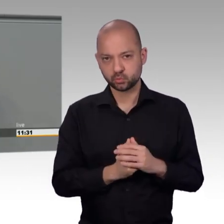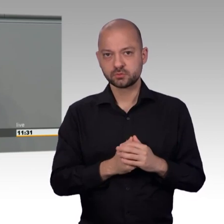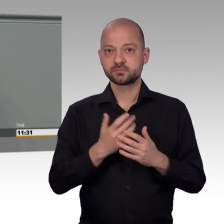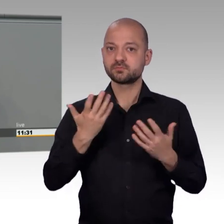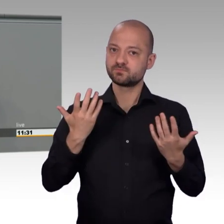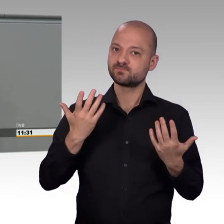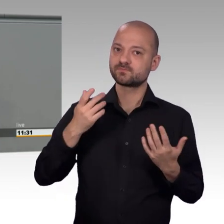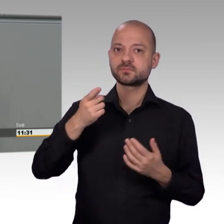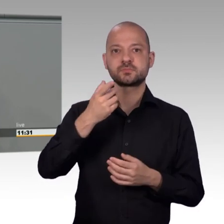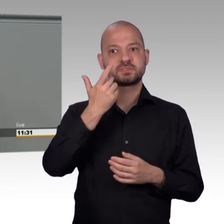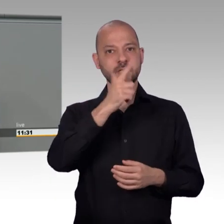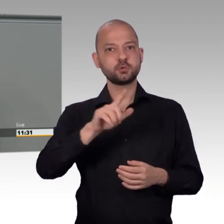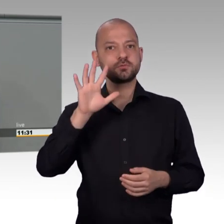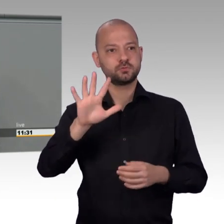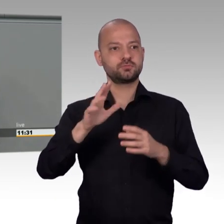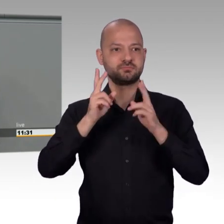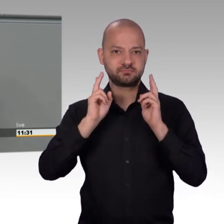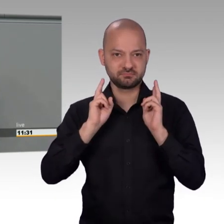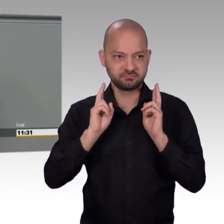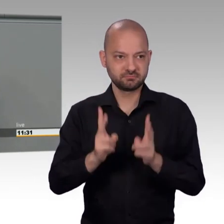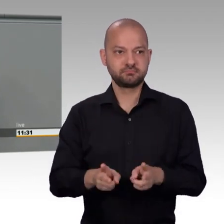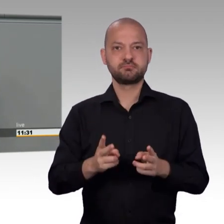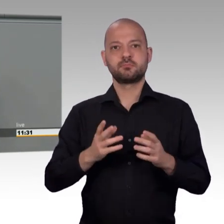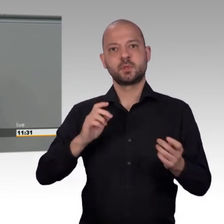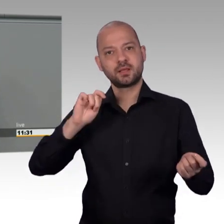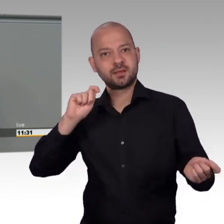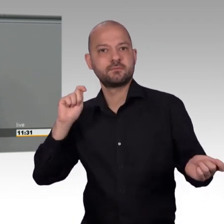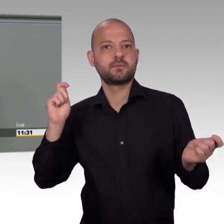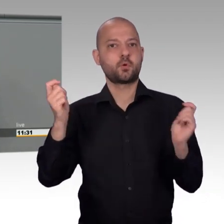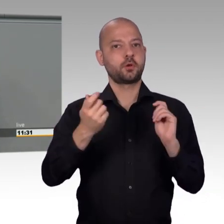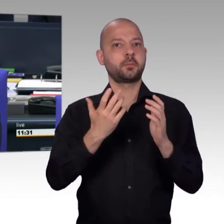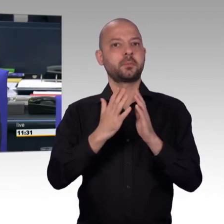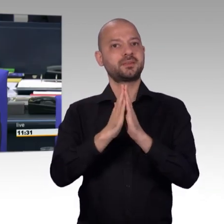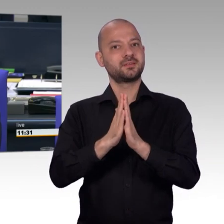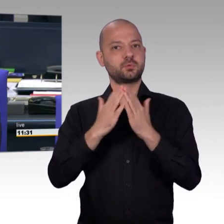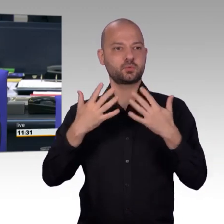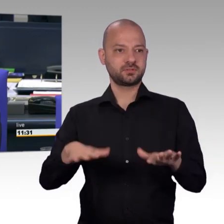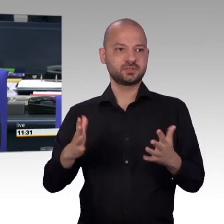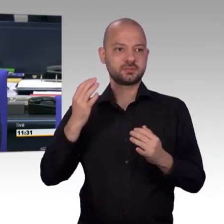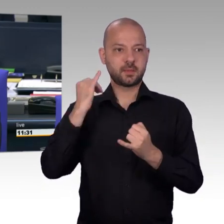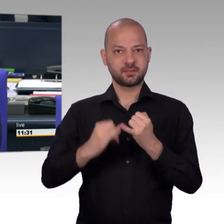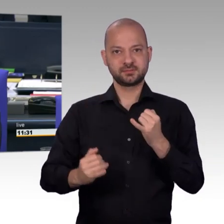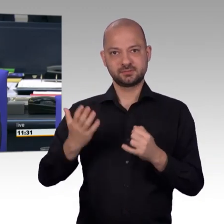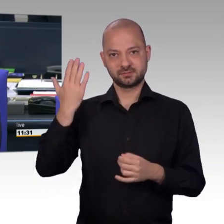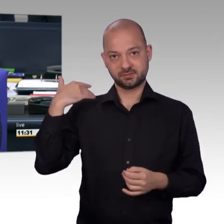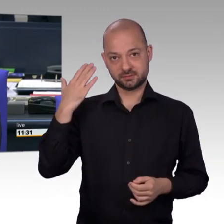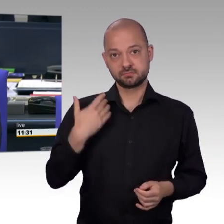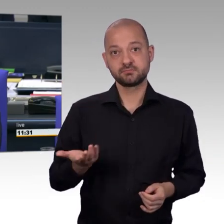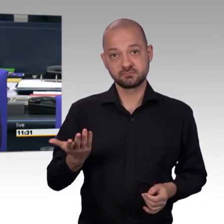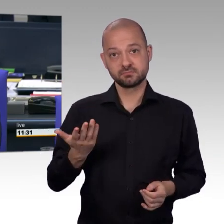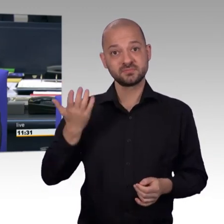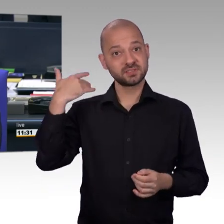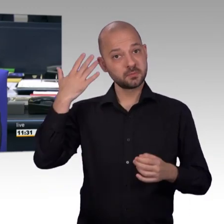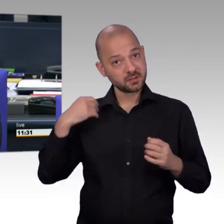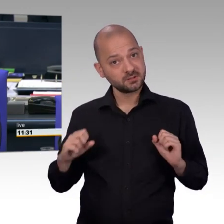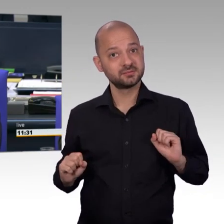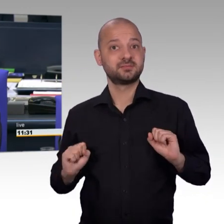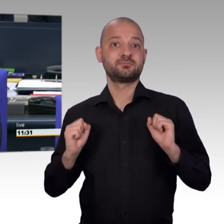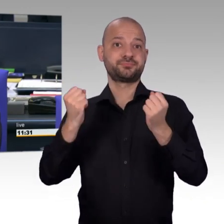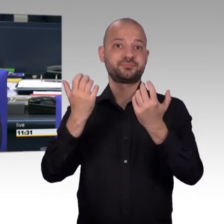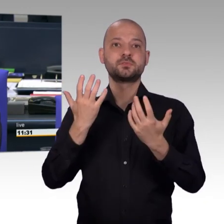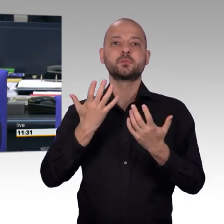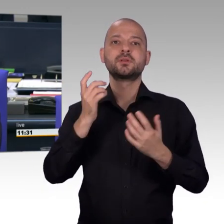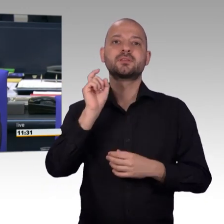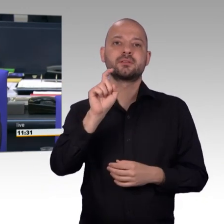[Unterbrechung aufgrund Hustens]